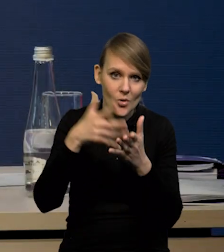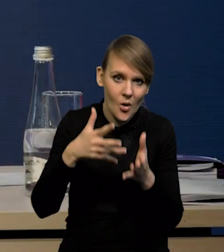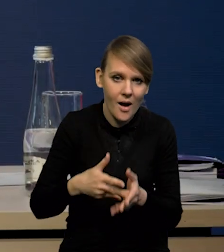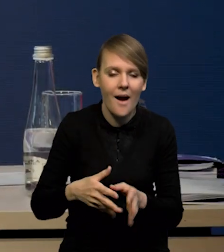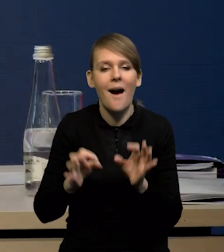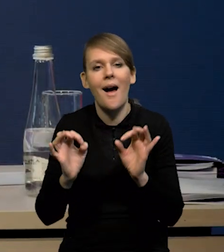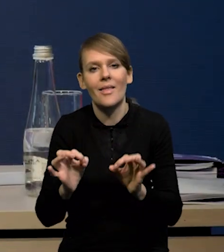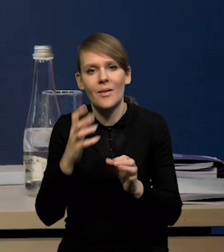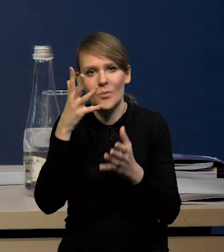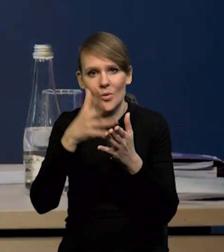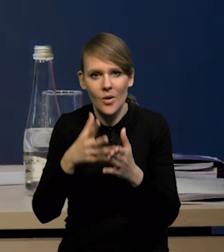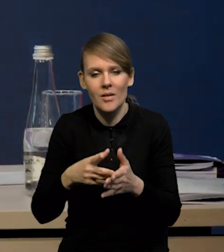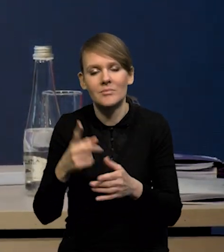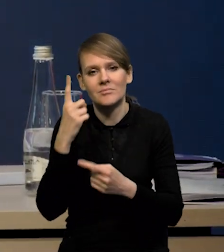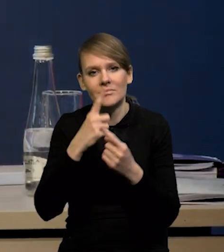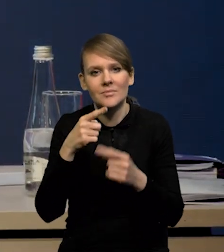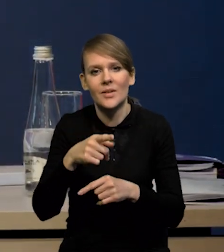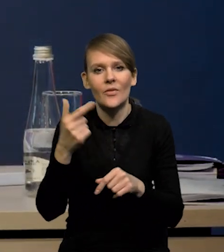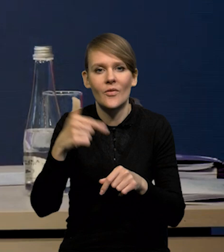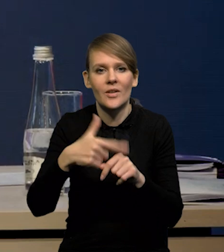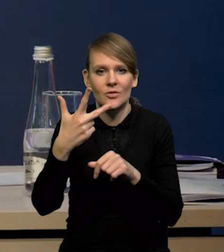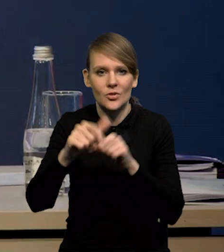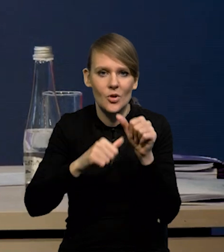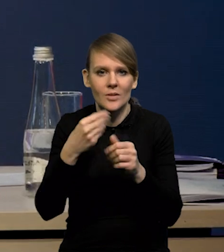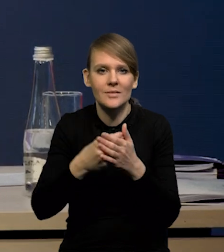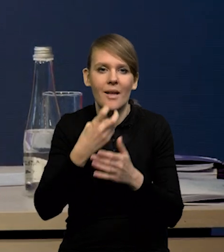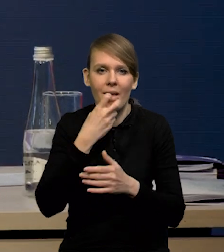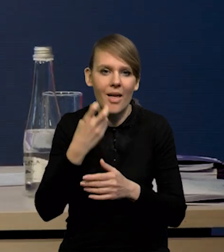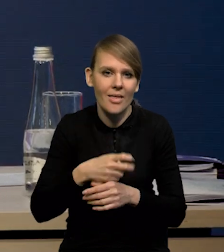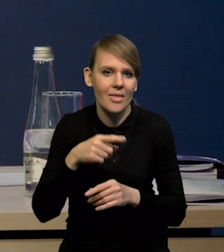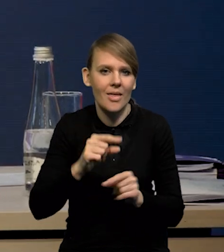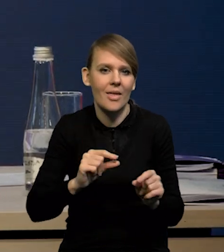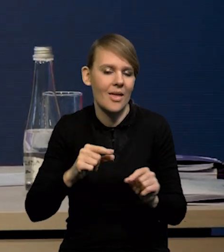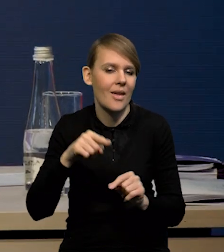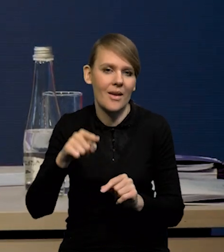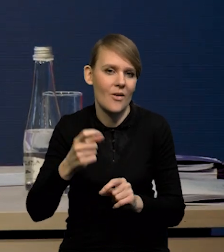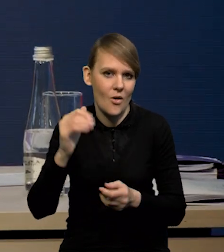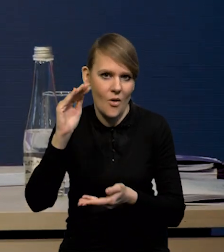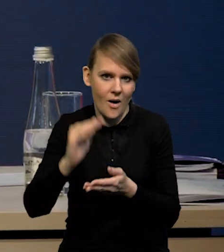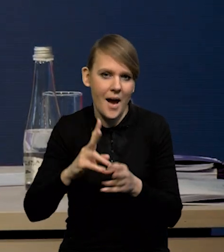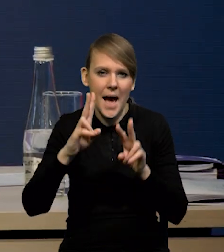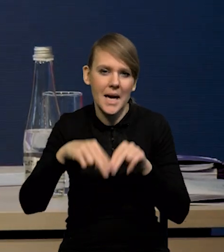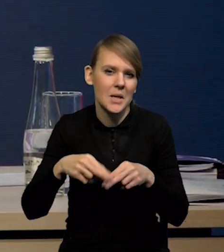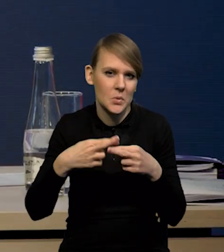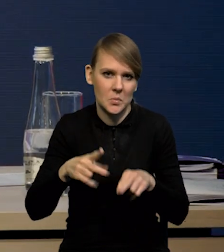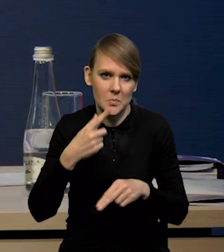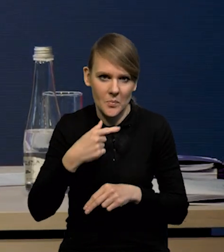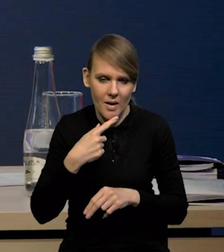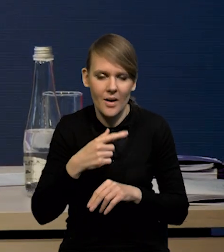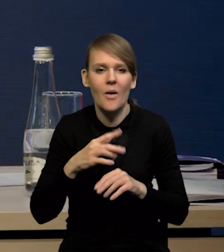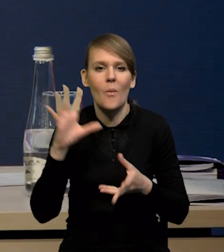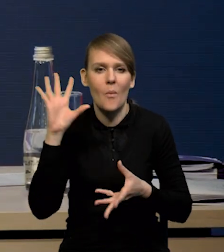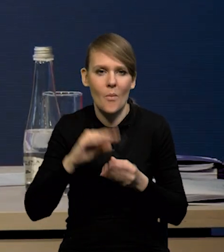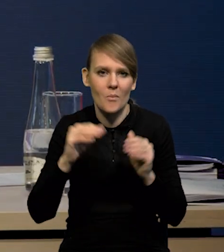obniżyliśmy dynamikę cen energii w '23 roku. Jak Państwo widzą, pozostałe rewizje są stosunkowo niewielkie. Tak podsumowując, można powiedzieć,